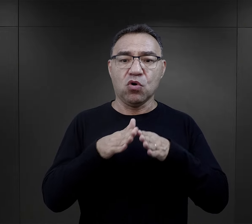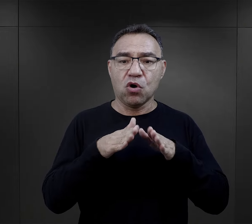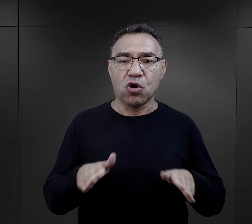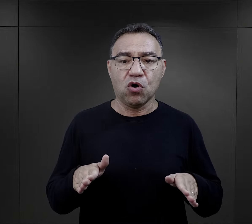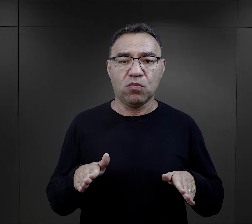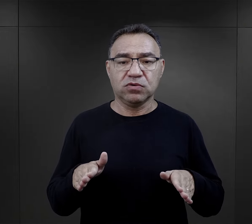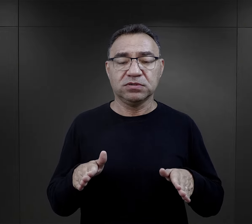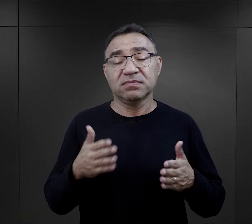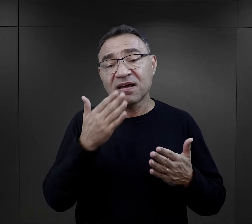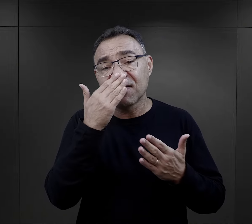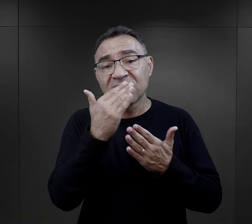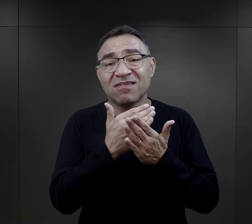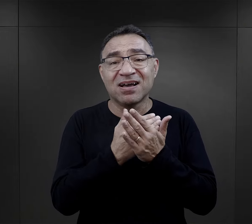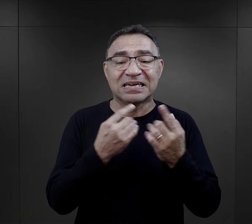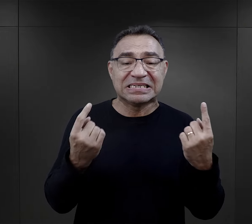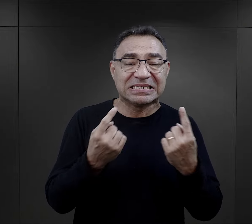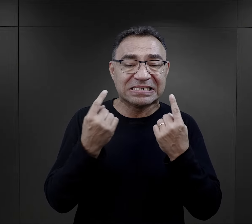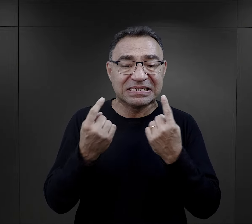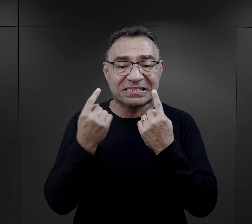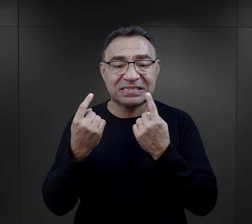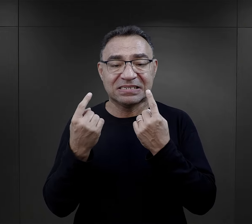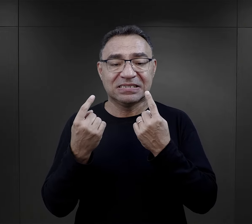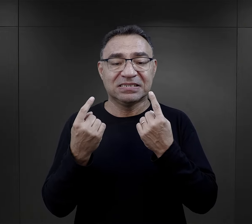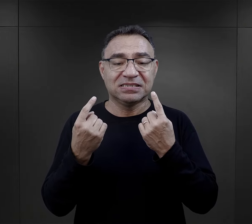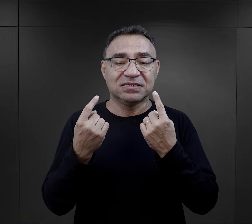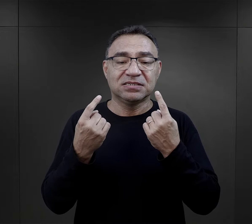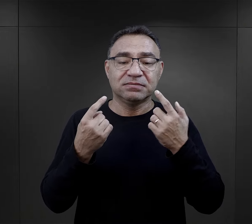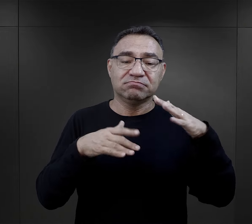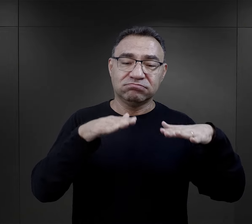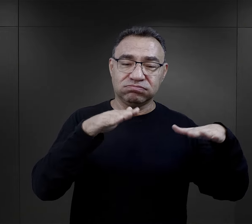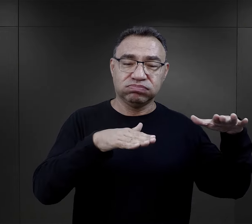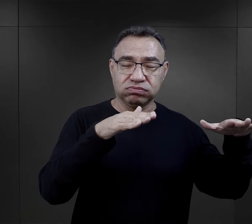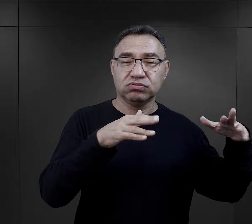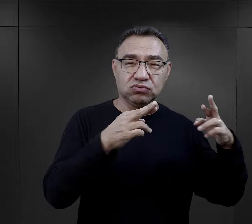W związku z tym w obozie na tyle, na ile sytuacja pozwalała, bo tutaj musimy to mieć na uwadze